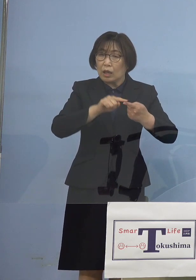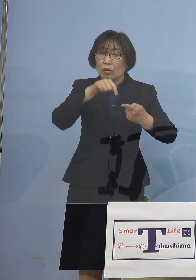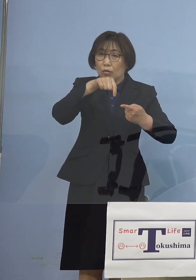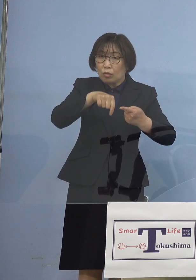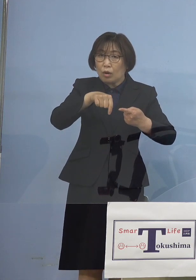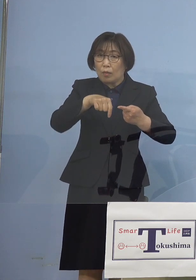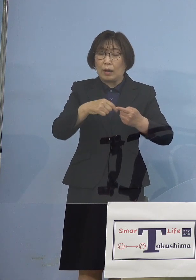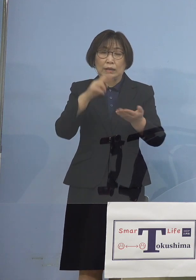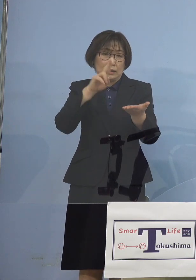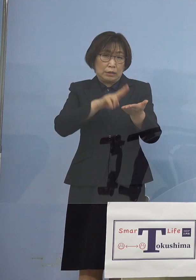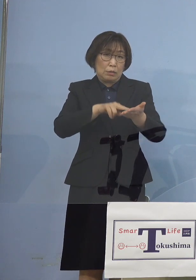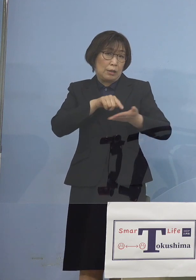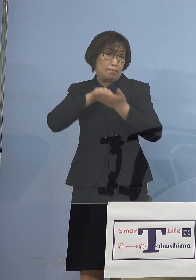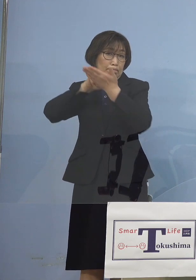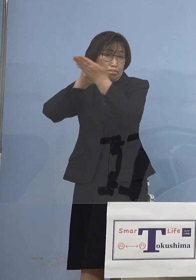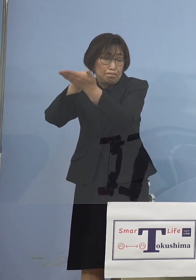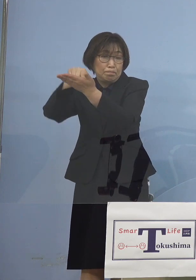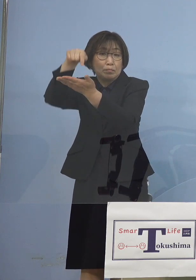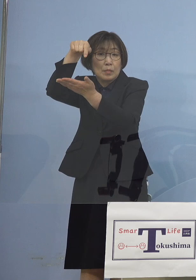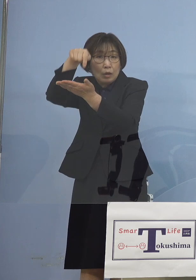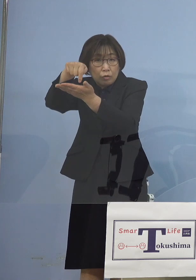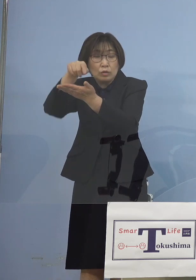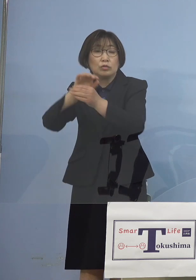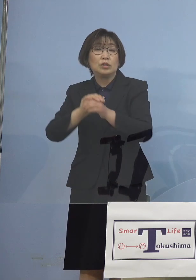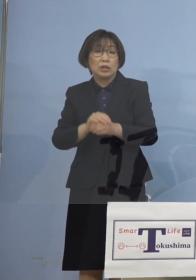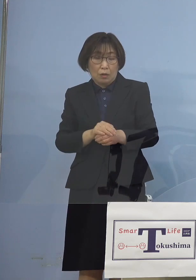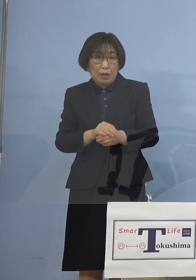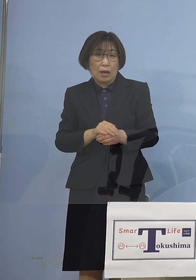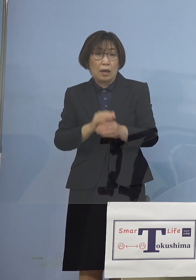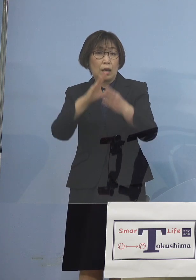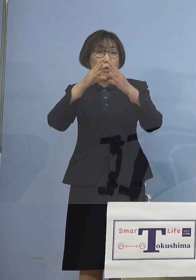やはり要請に従っていただく